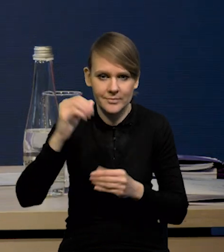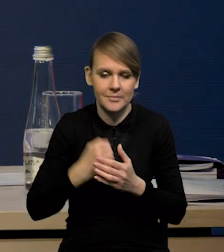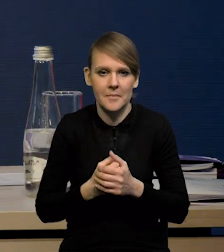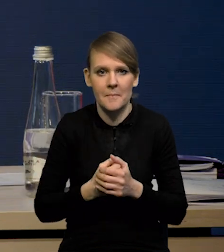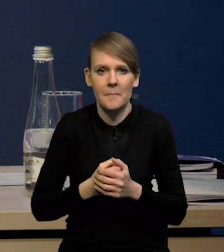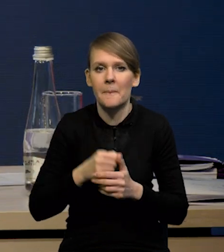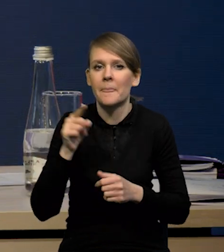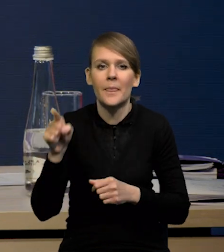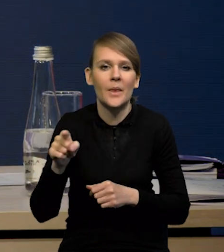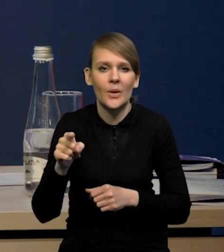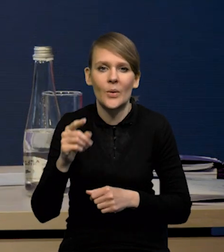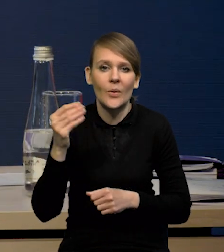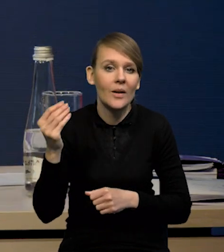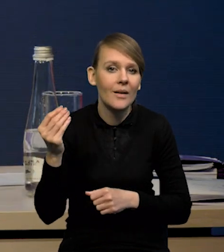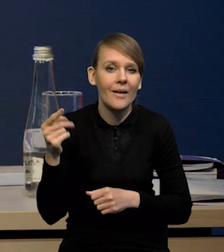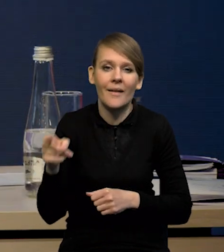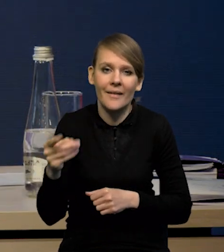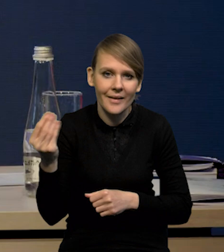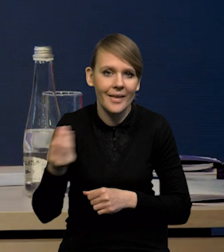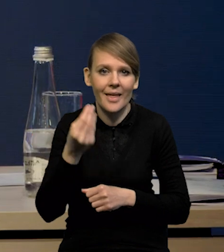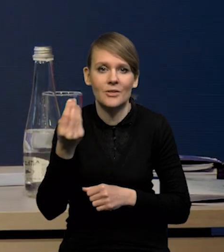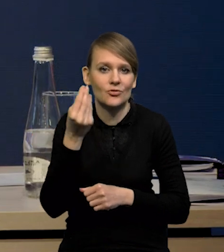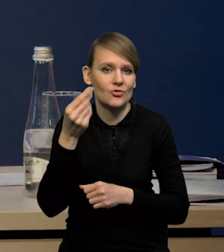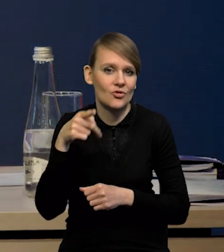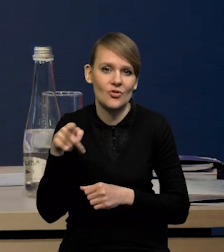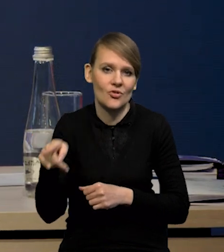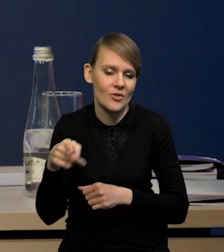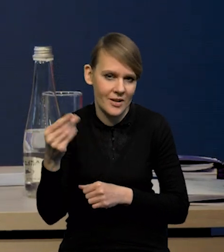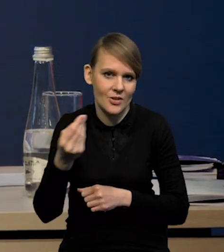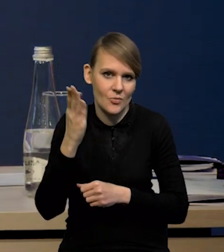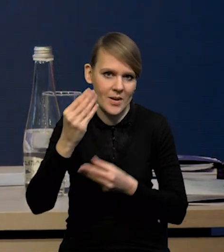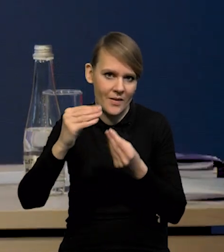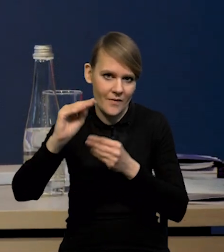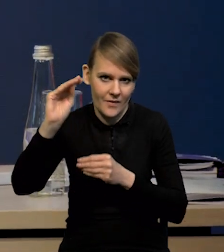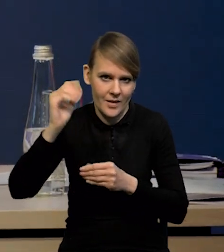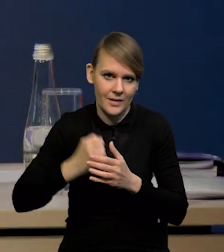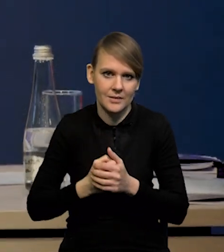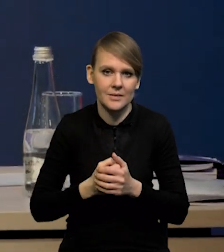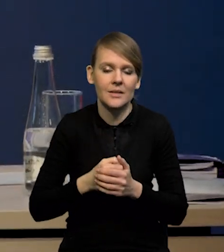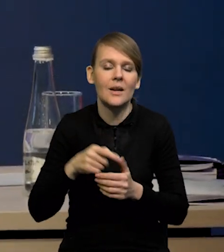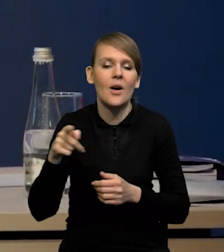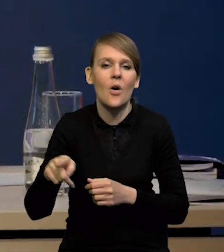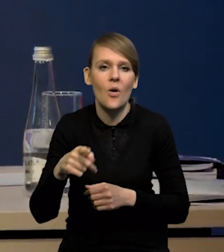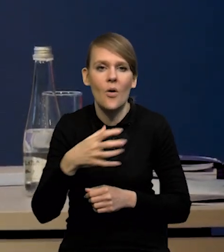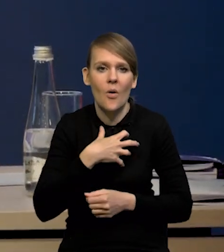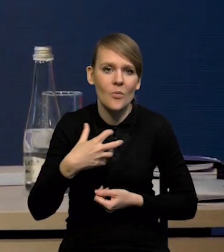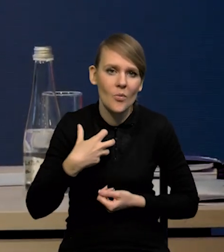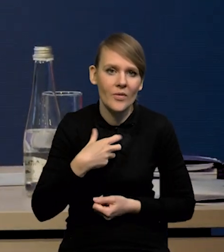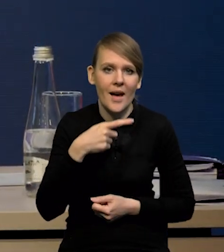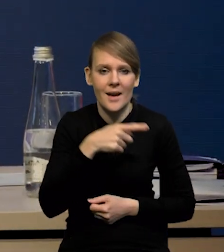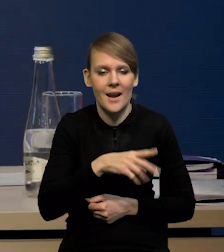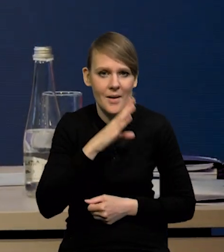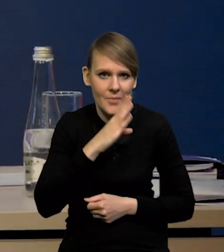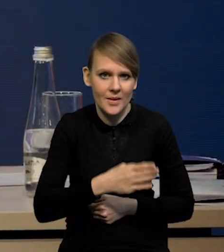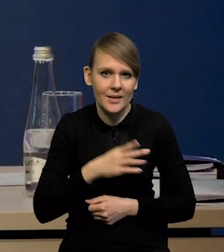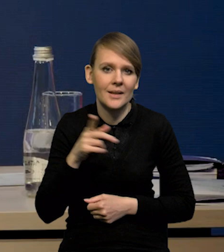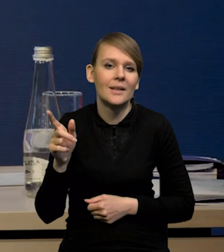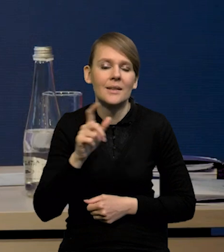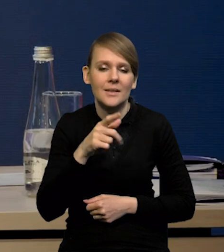i widać, że to jeszcze nie jest to apogeum inflacji bazowej przynajmniej w gospodarce amerykańskiej. Wydaje się, że również w gospodarce strefy euro to jest cały ciąg.